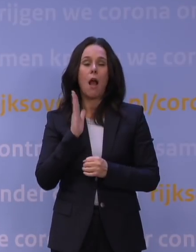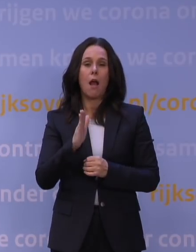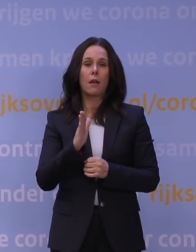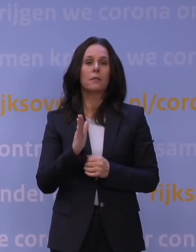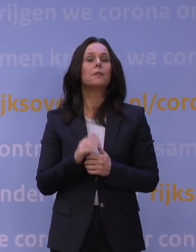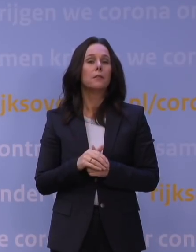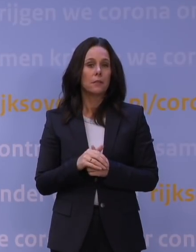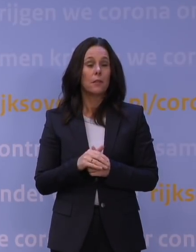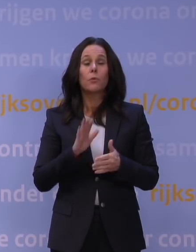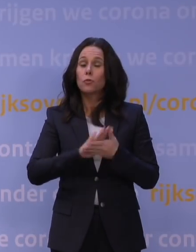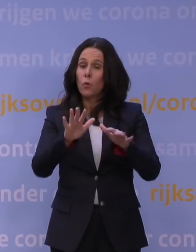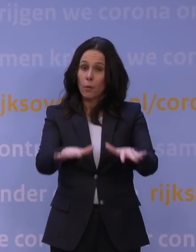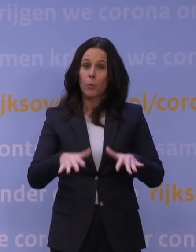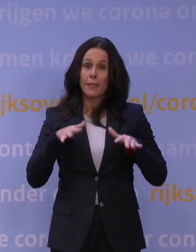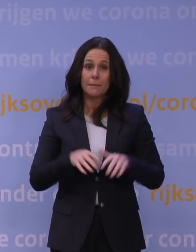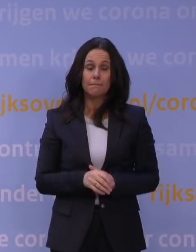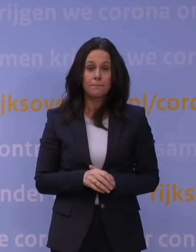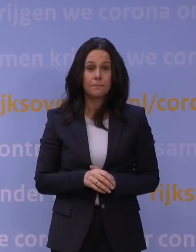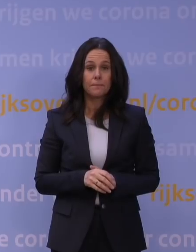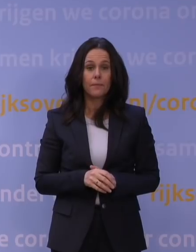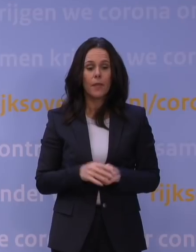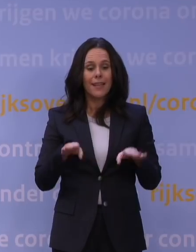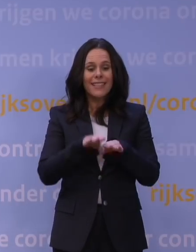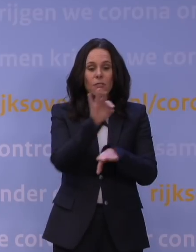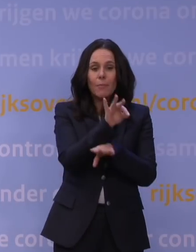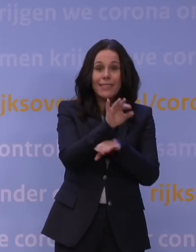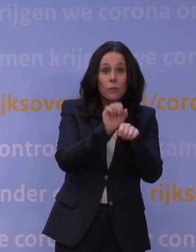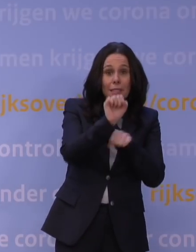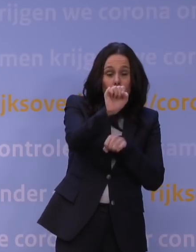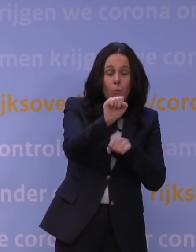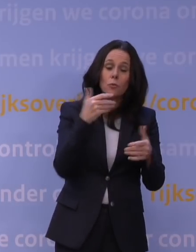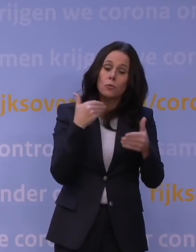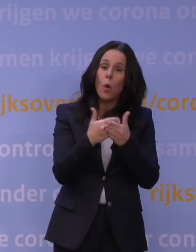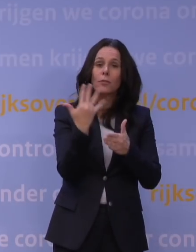zoals dat ook nu het geval is. Zwemlessen voor diploma's kunnen doorgaan tot 5 uur 's avonds.